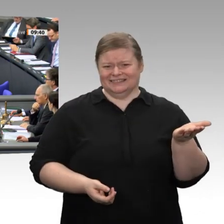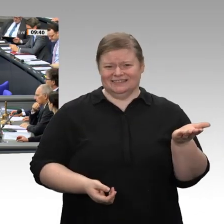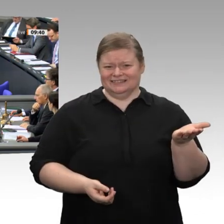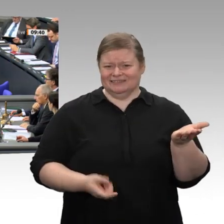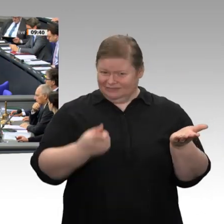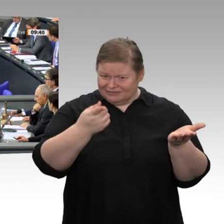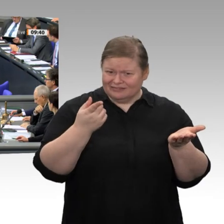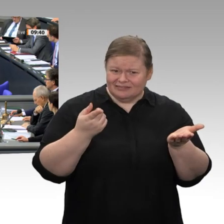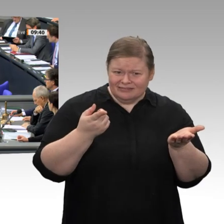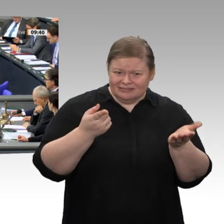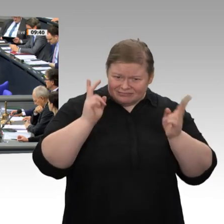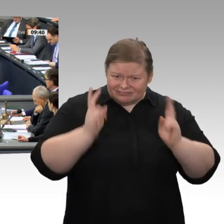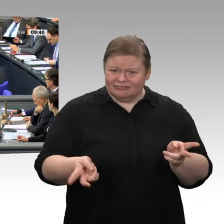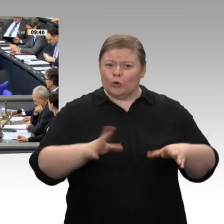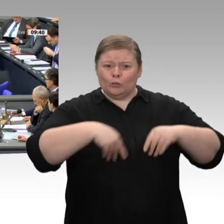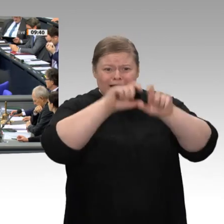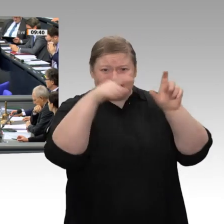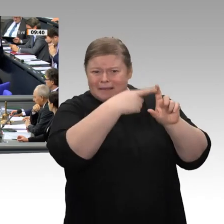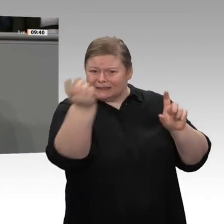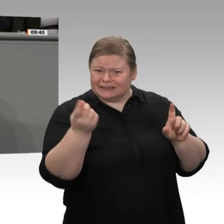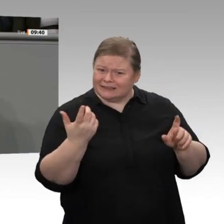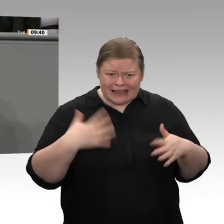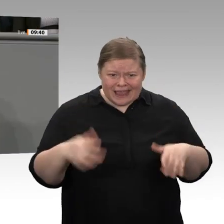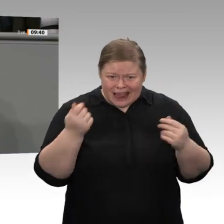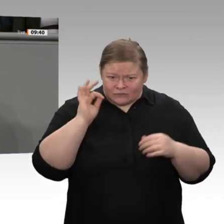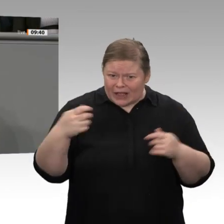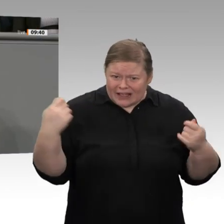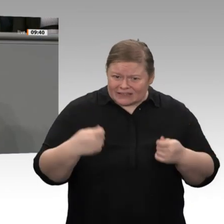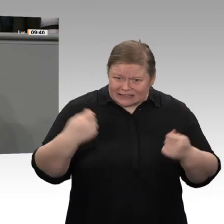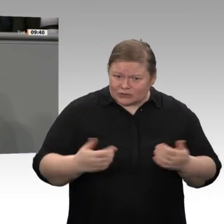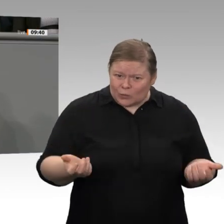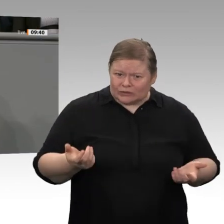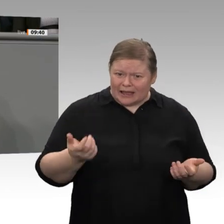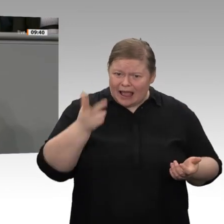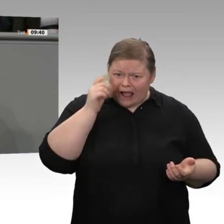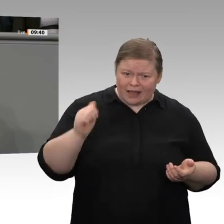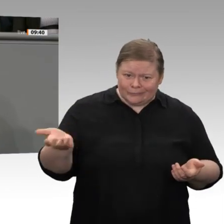wurden, ist es im Jahr 2018 nur noch die Hälfte davon, nämlich 16 Prozent. 2001